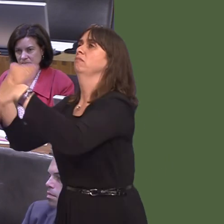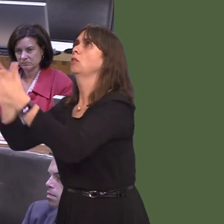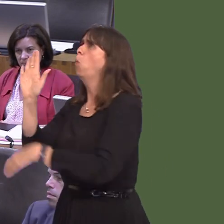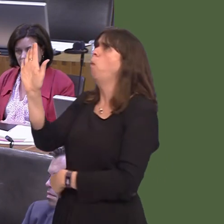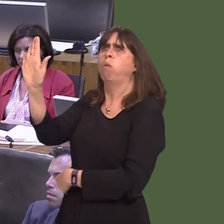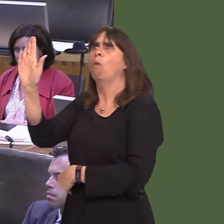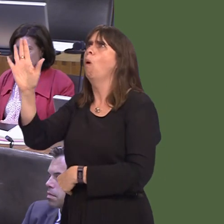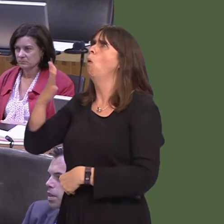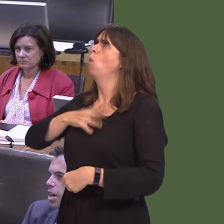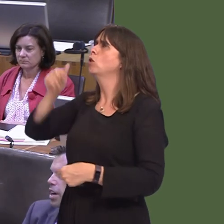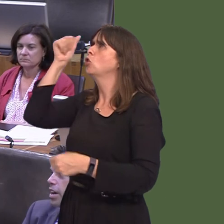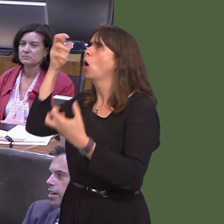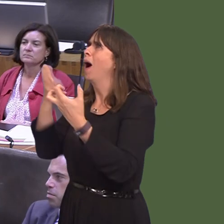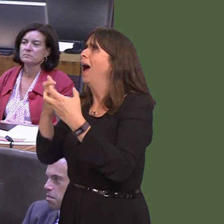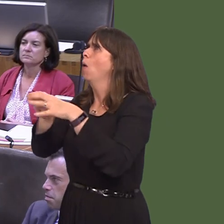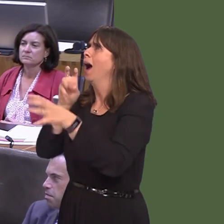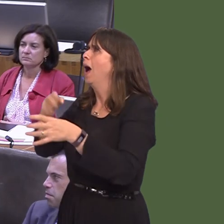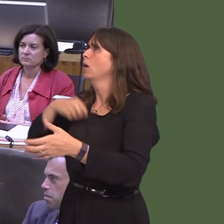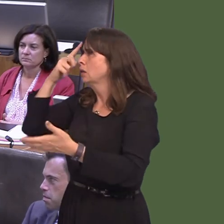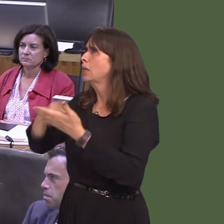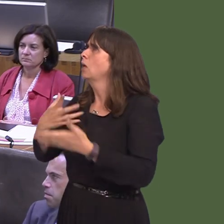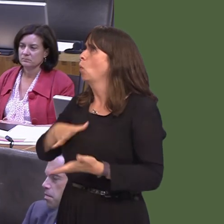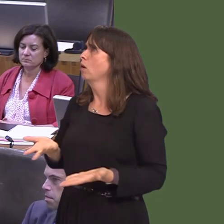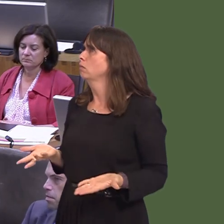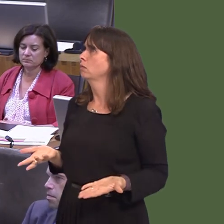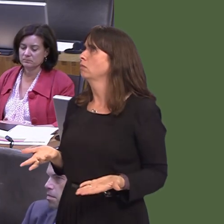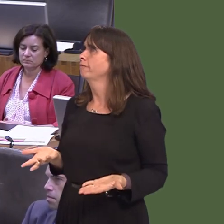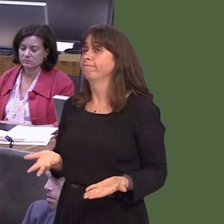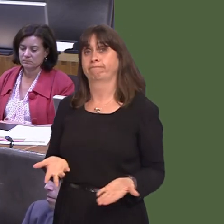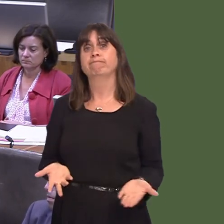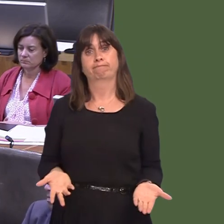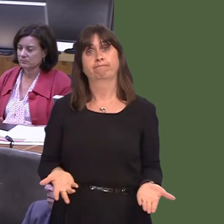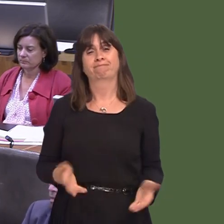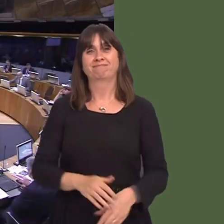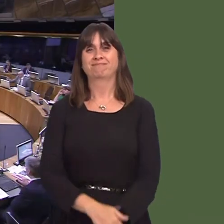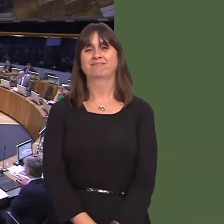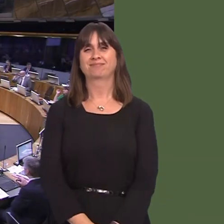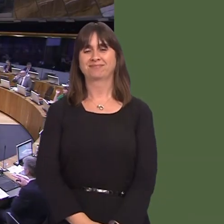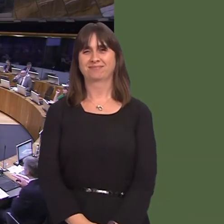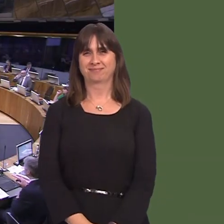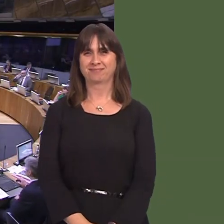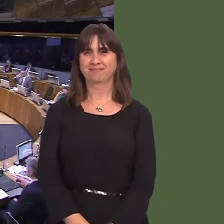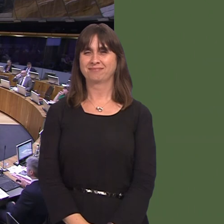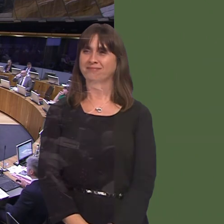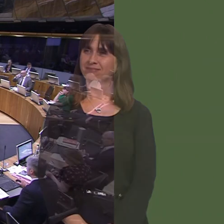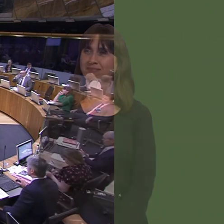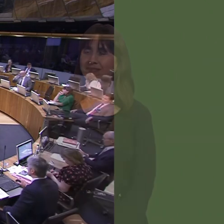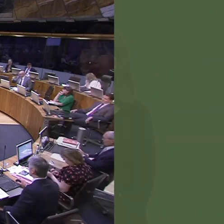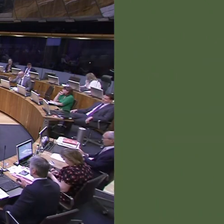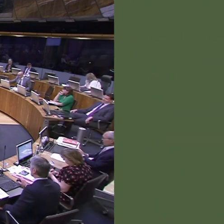car is driven. Y Llywydd / The Llywydd: Diolch i'r Prif Weinidog.